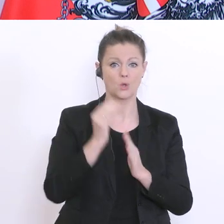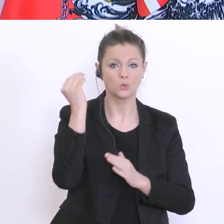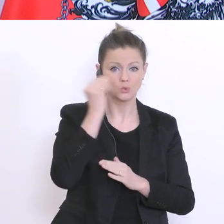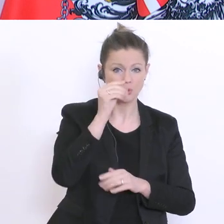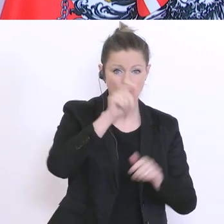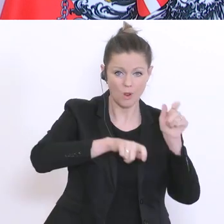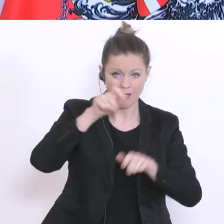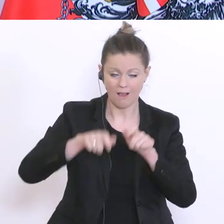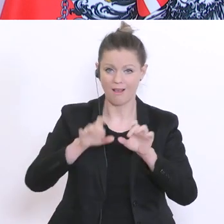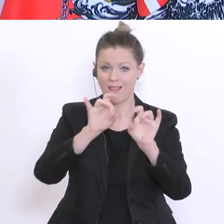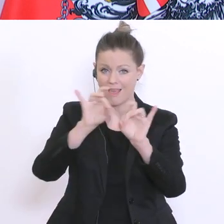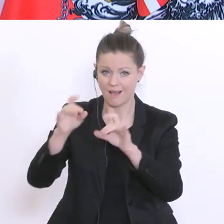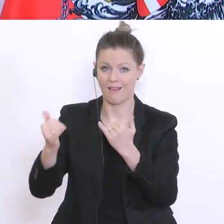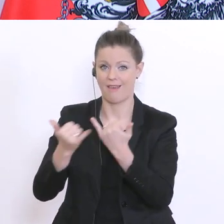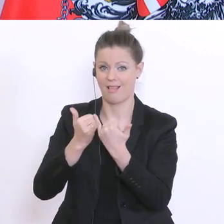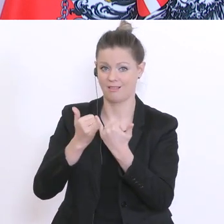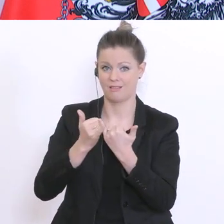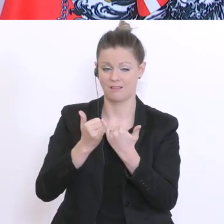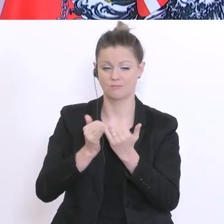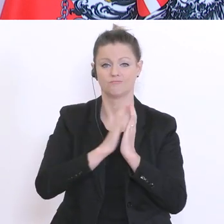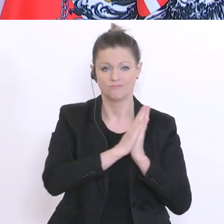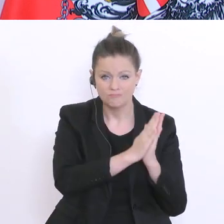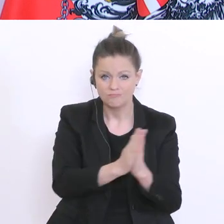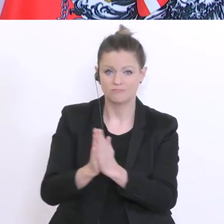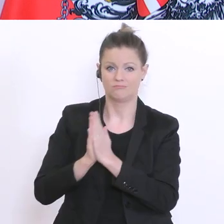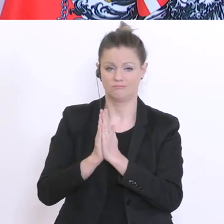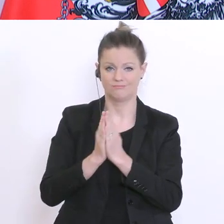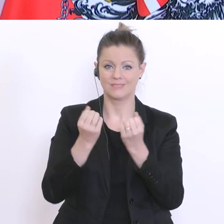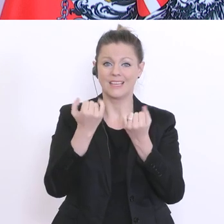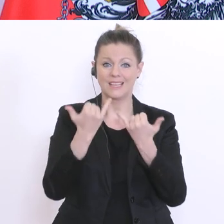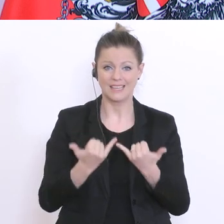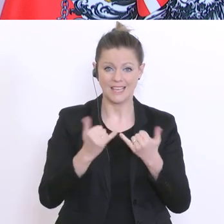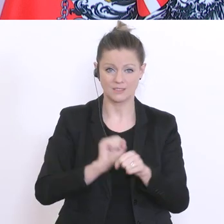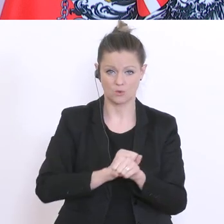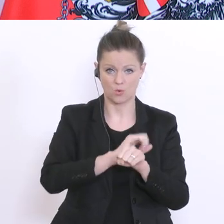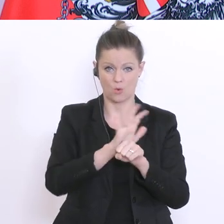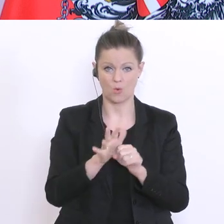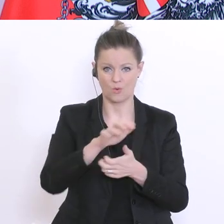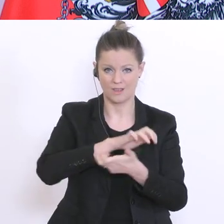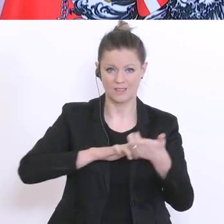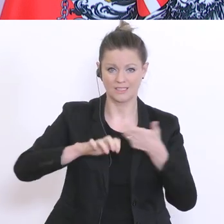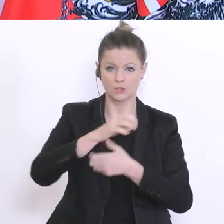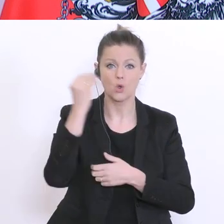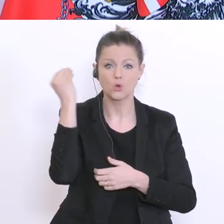sowie an alle Eltern. Die Coronakrise ist nicht die Zeit um schulischen Leistungsdruck zu Hause